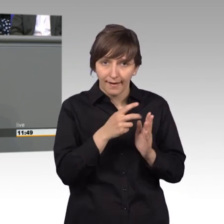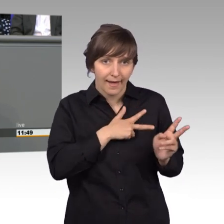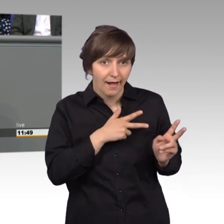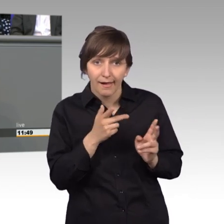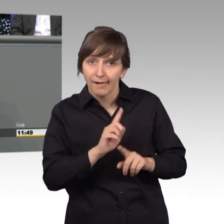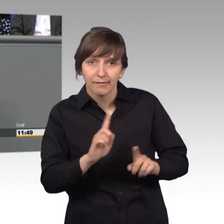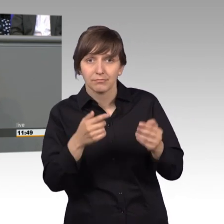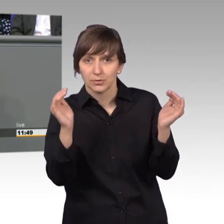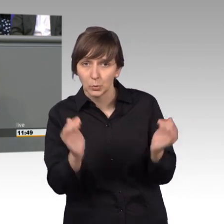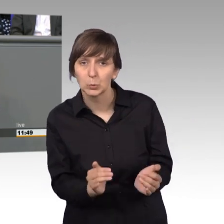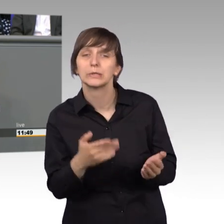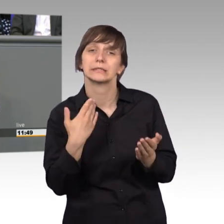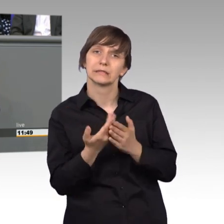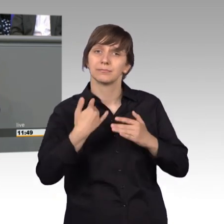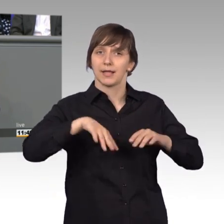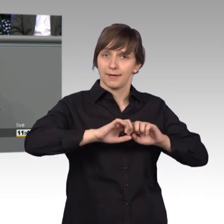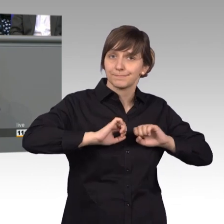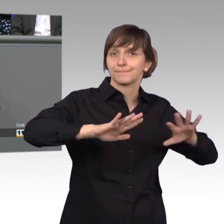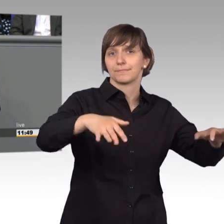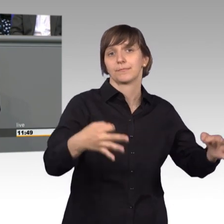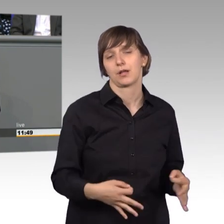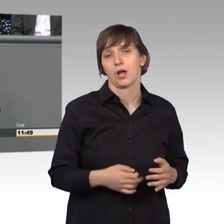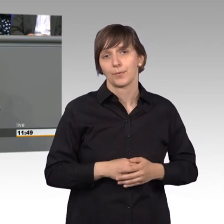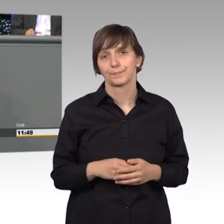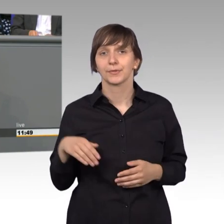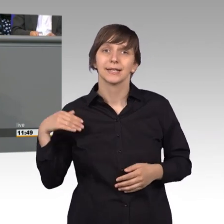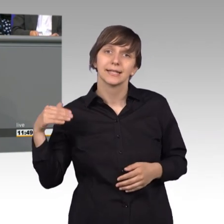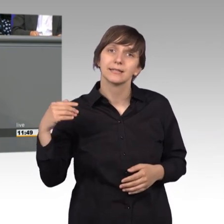Wir bekommen jeden Tag mit, welche gravierenden Auswirkungen Gesetze und